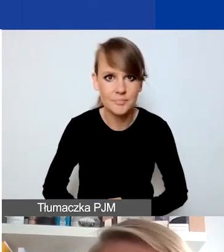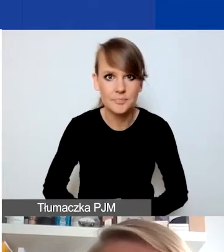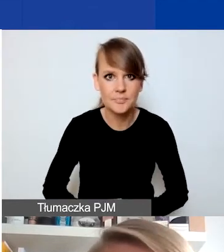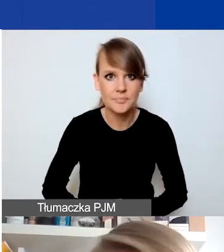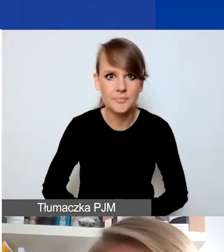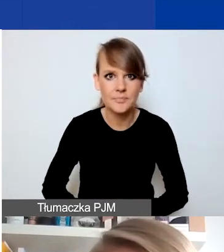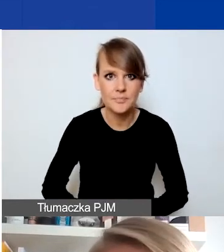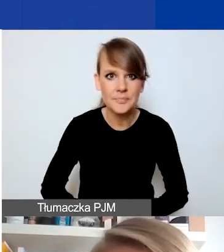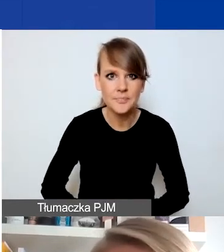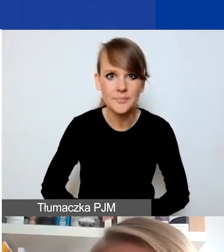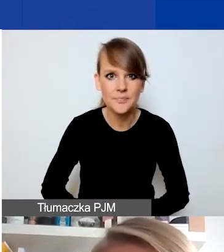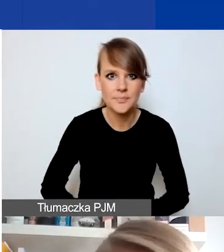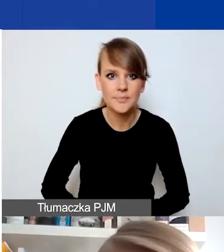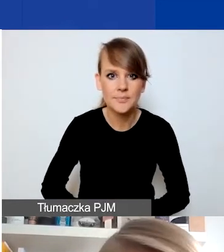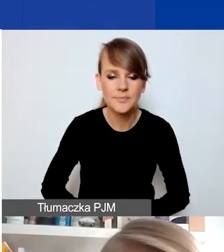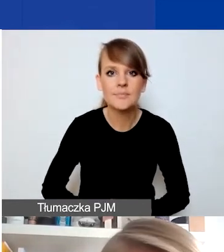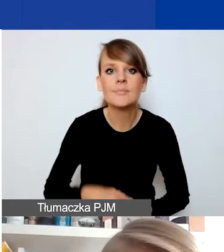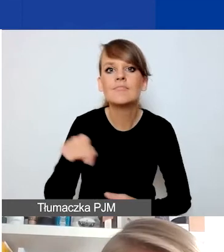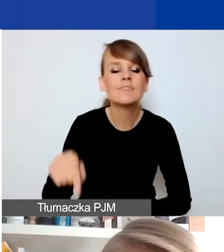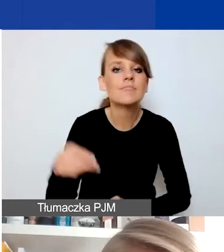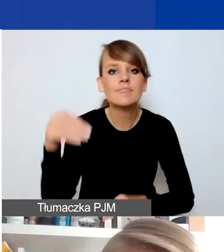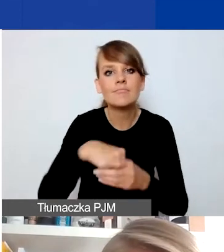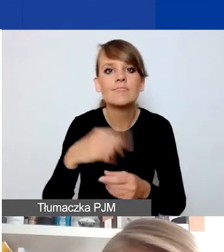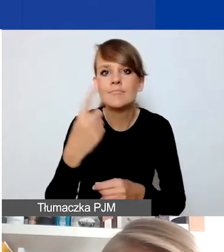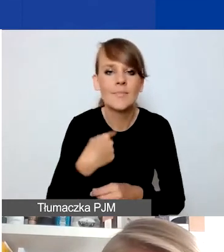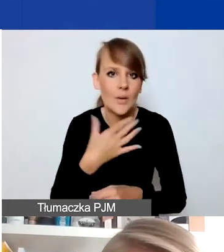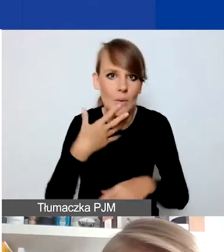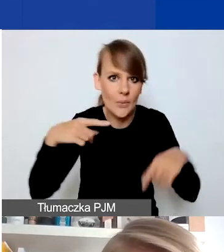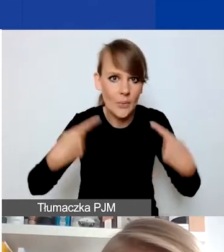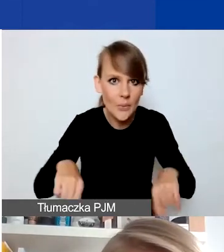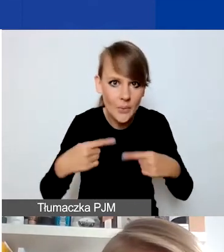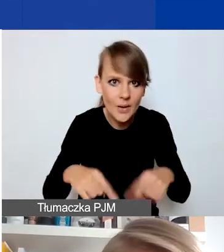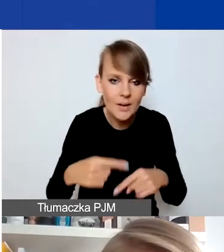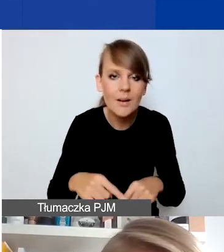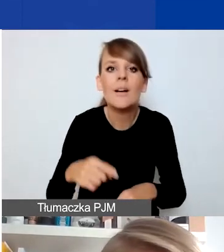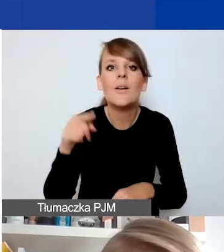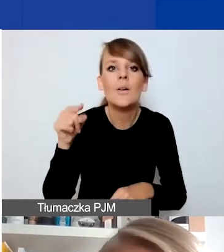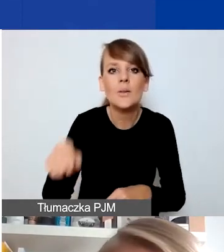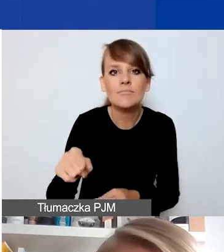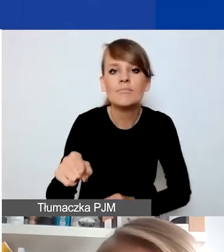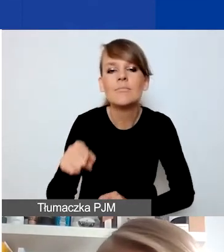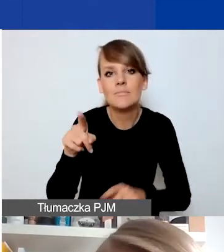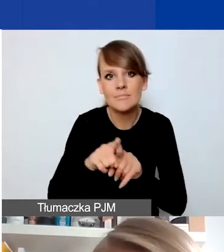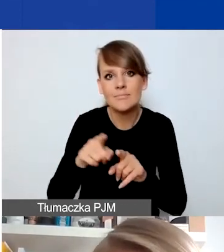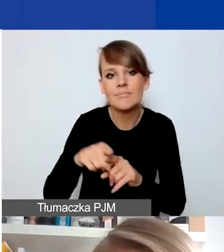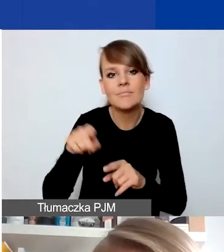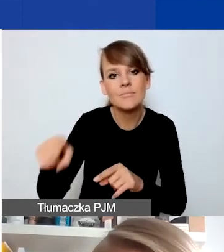Tutaj jeden wątek, o którym chyba jeszcze nie mówiłam. Zwłaszcza zwracam uwagę w kontekście obszaru trzeciego,